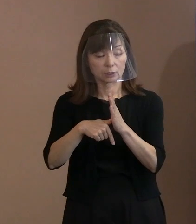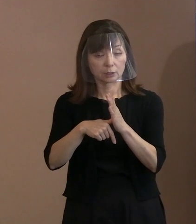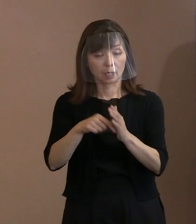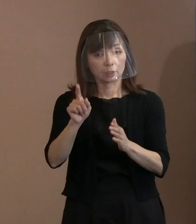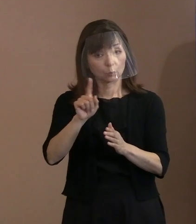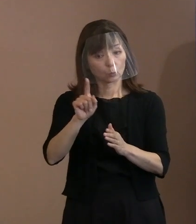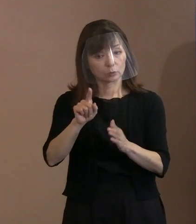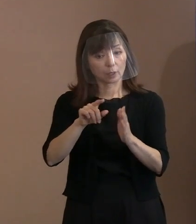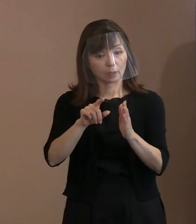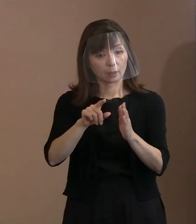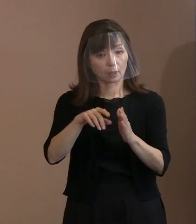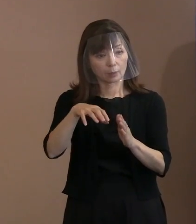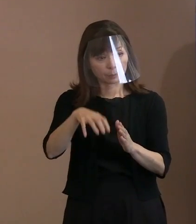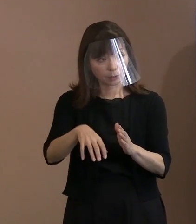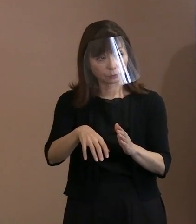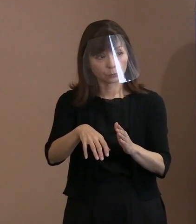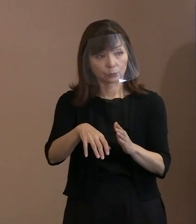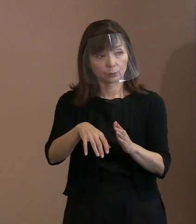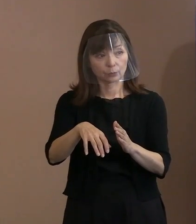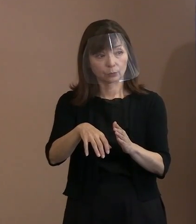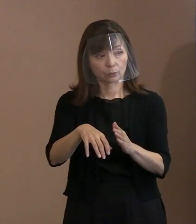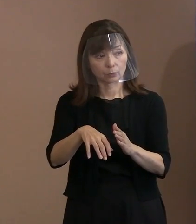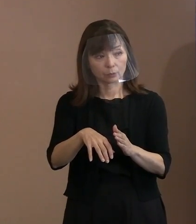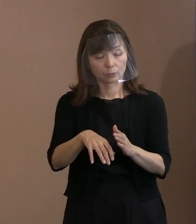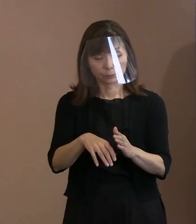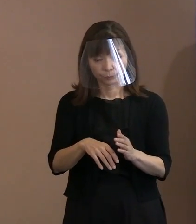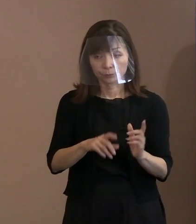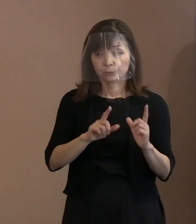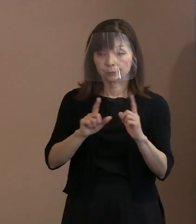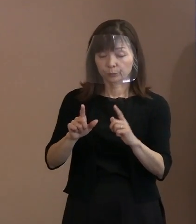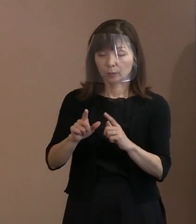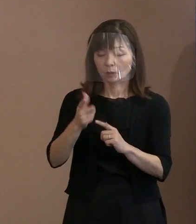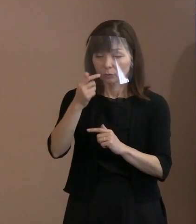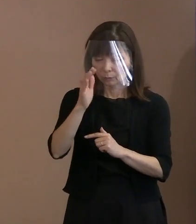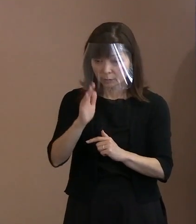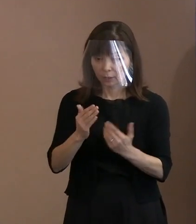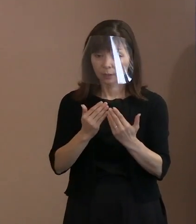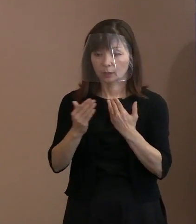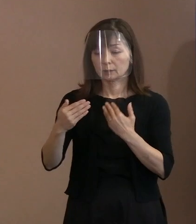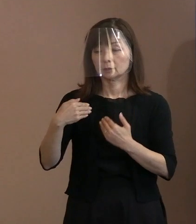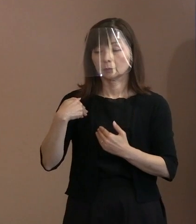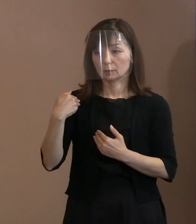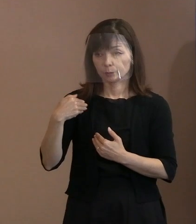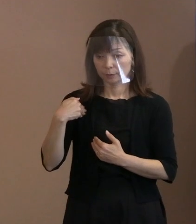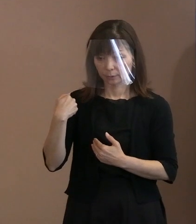そういうところは分かりますでしょうか｡ (市職員)申し訳ございません､ そこは把握できてございません｡